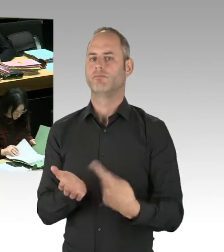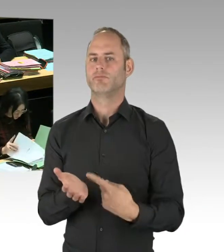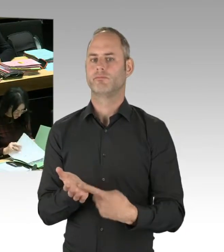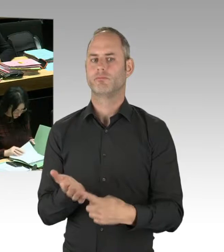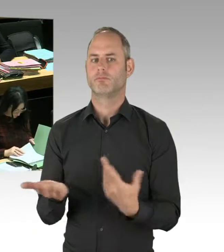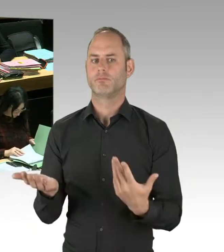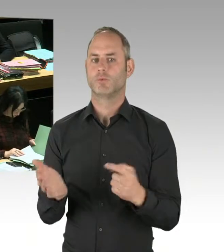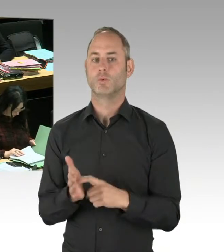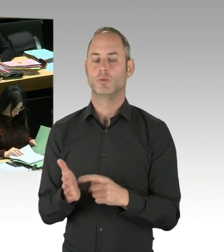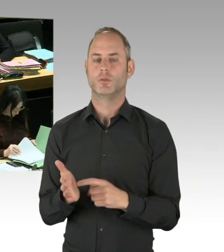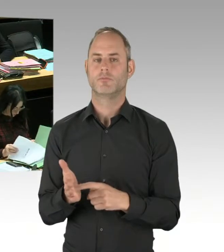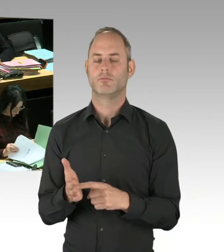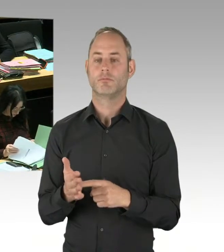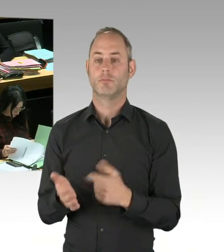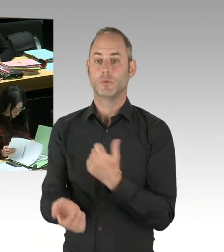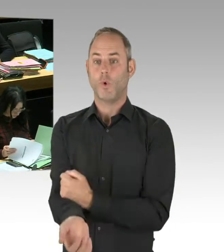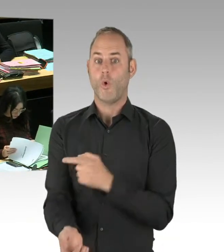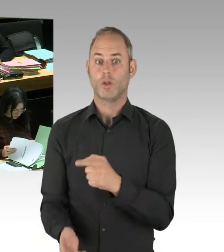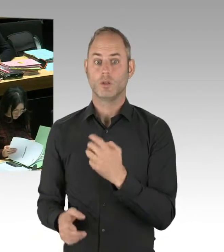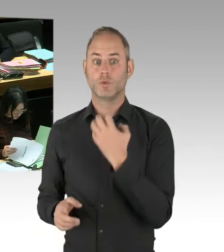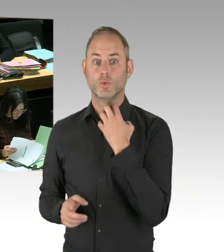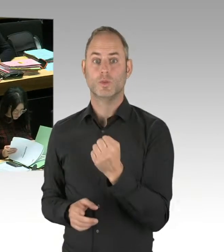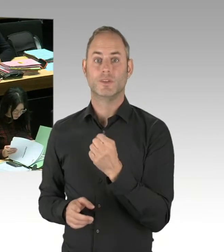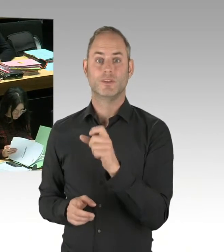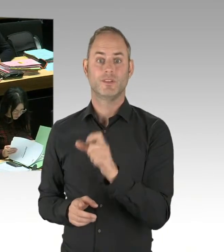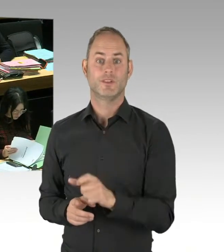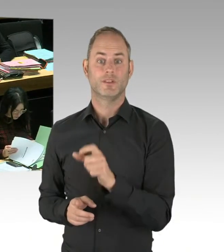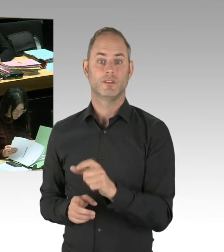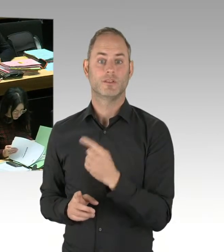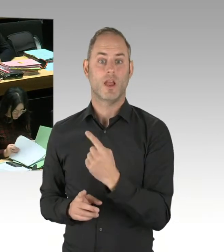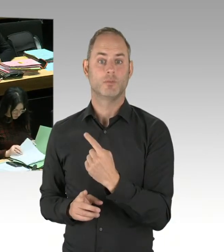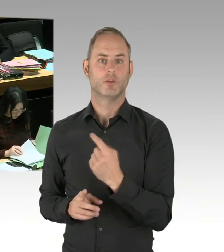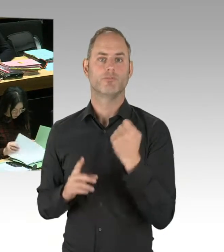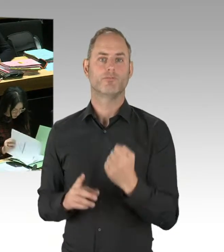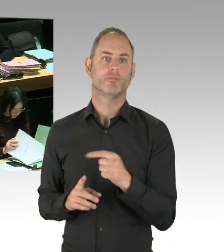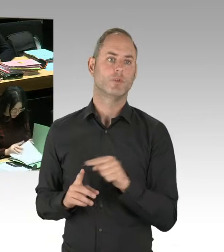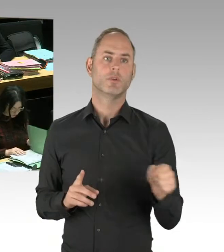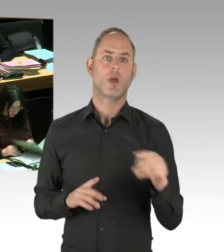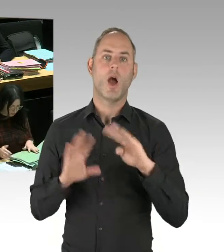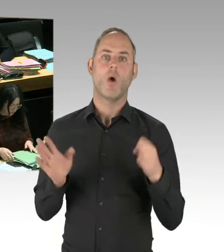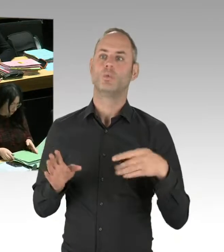dass sich die Situation im Görlitzer Park verbessert. Mir ist bewusst, dass, wenn die Polizei Arbeiten einstellen würde,